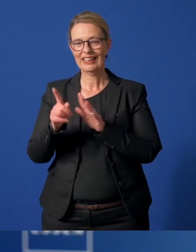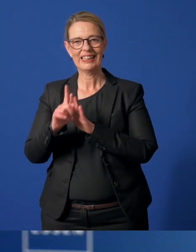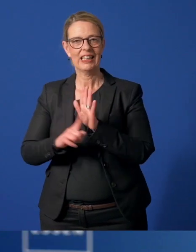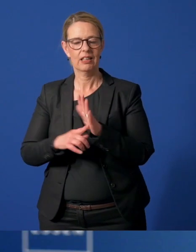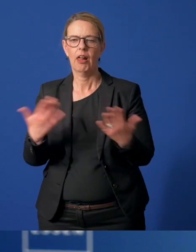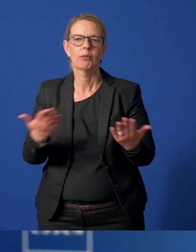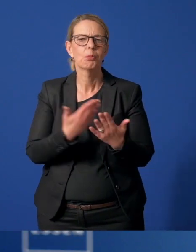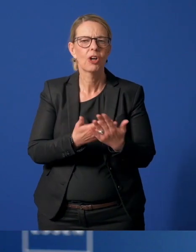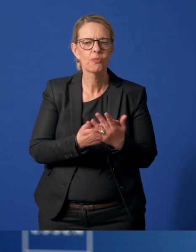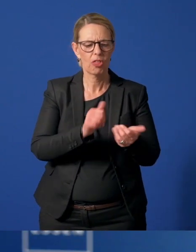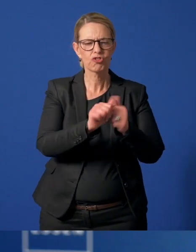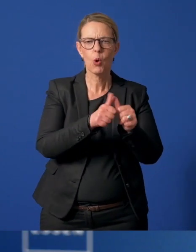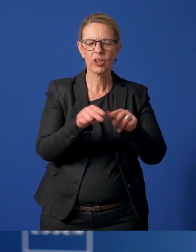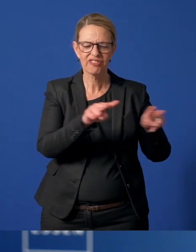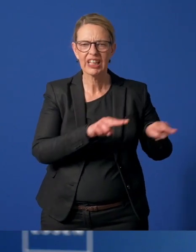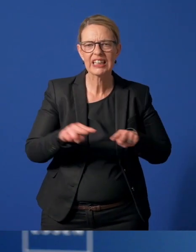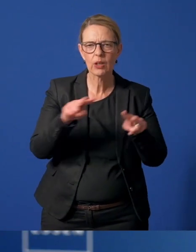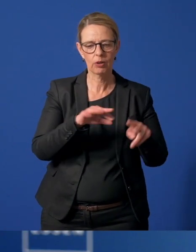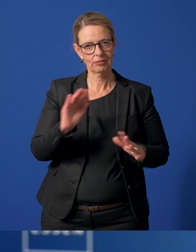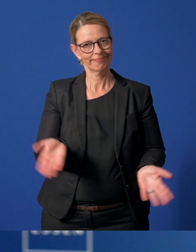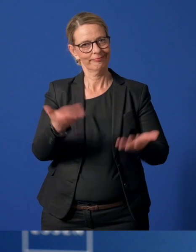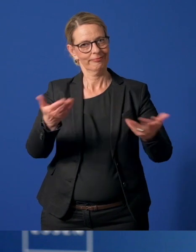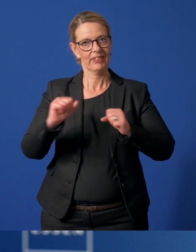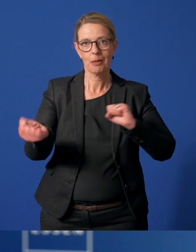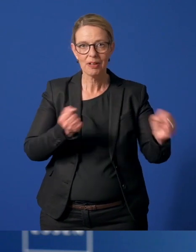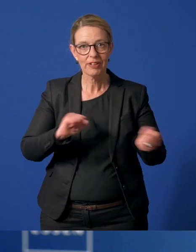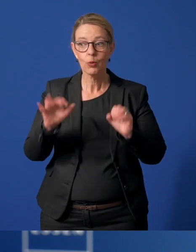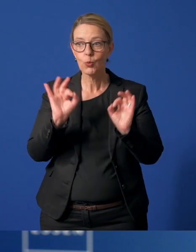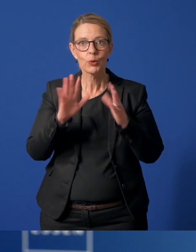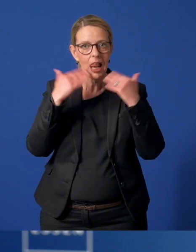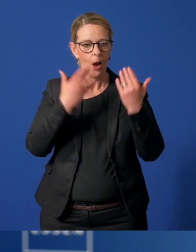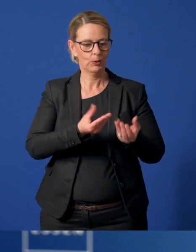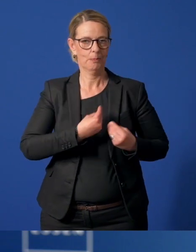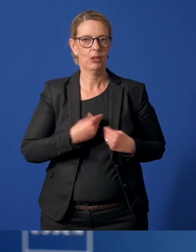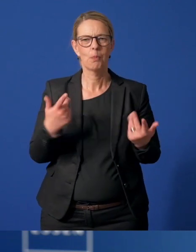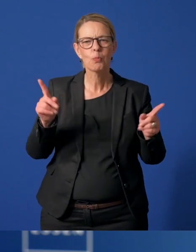Zum Beispiel die vielen Sportvideos, die zur Bewegung anregen, die gute Laune machen, Musiker,